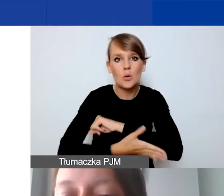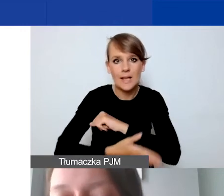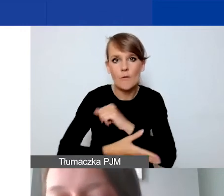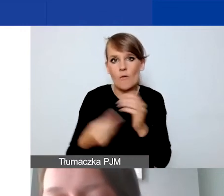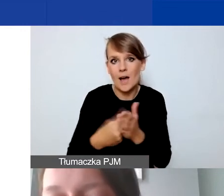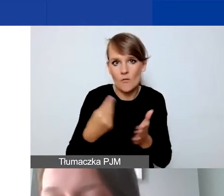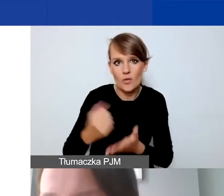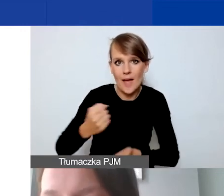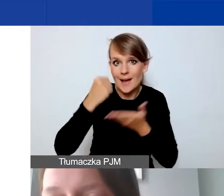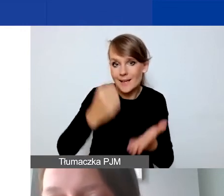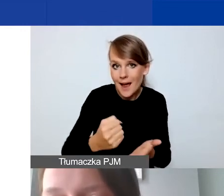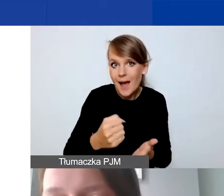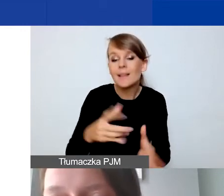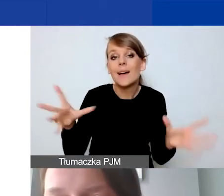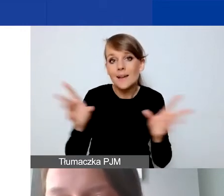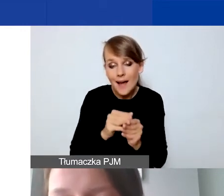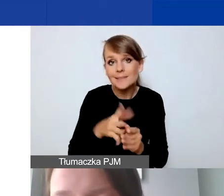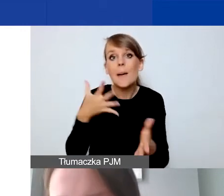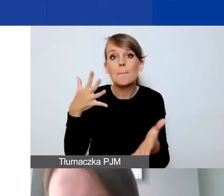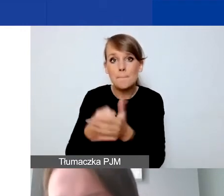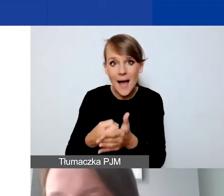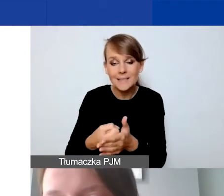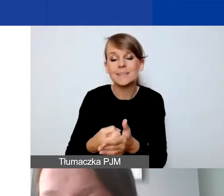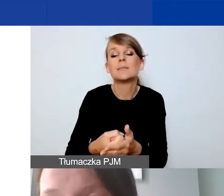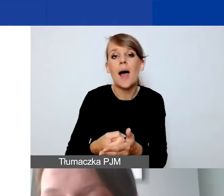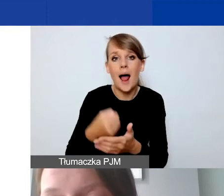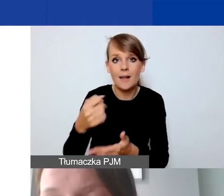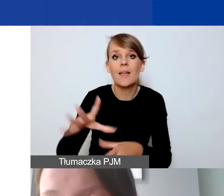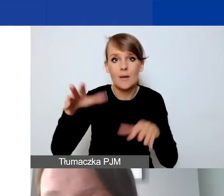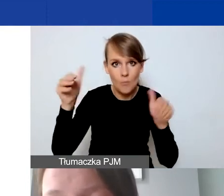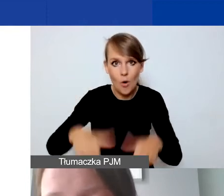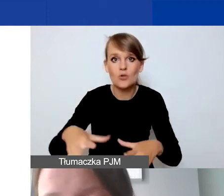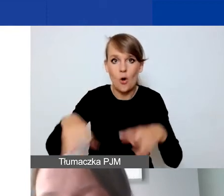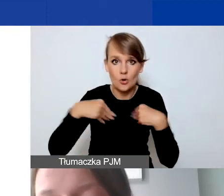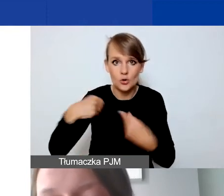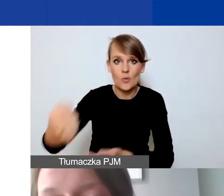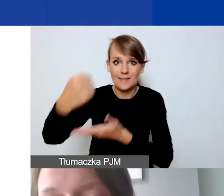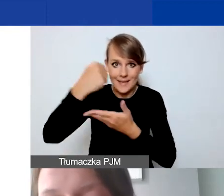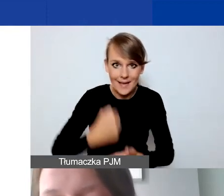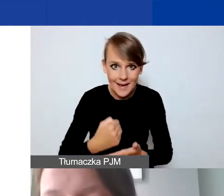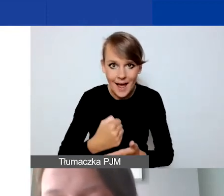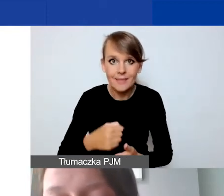co daje nam maksymalny grant, który można otrzymać w naborze interwencyjnym,